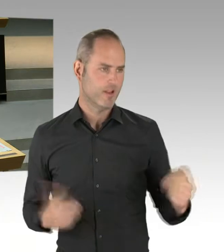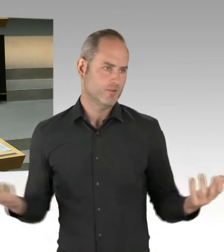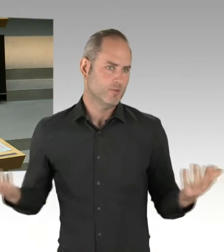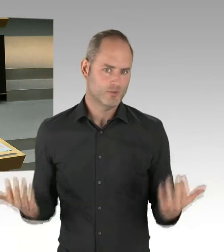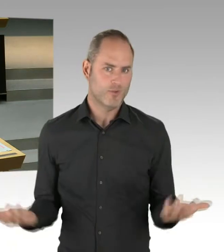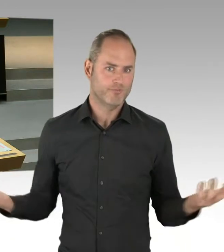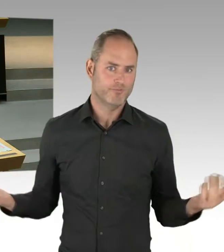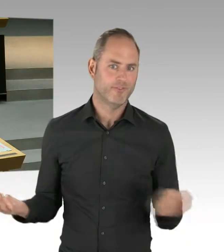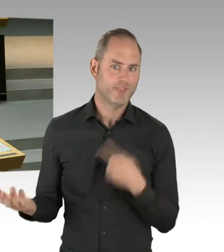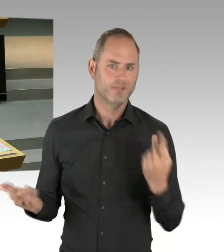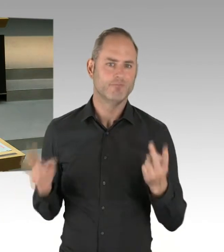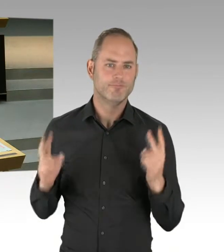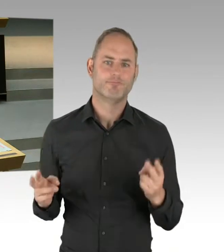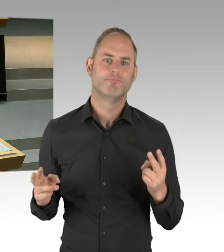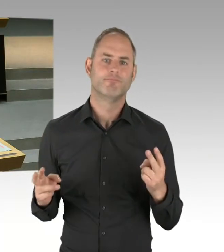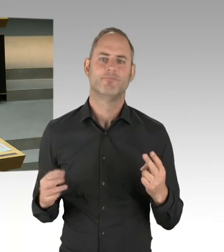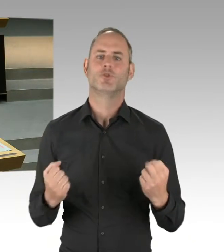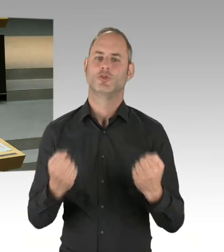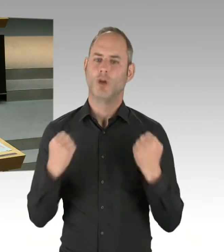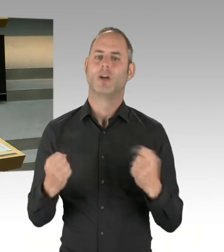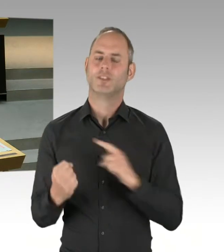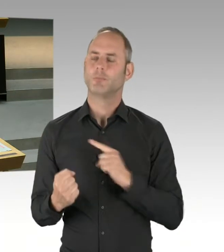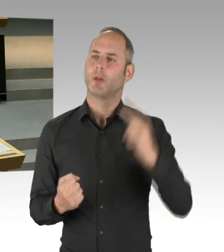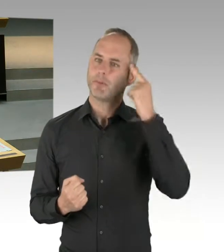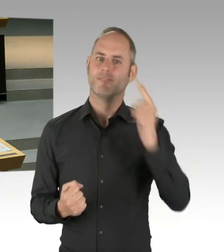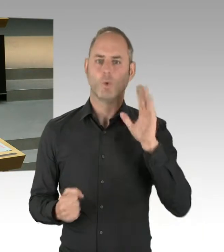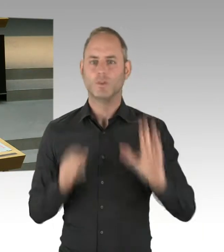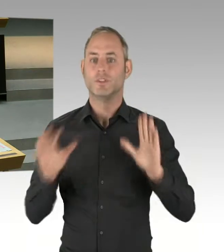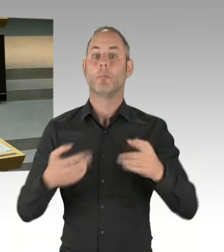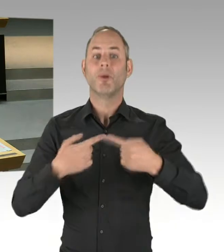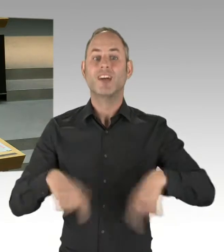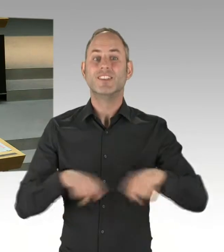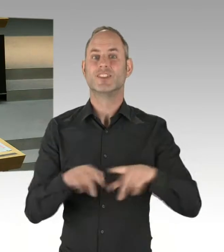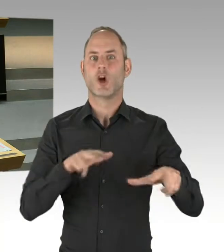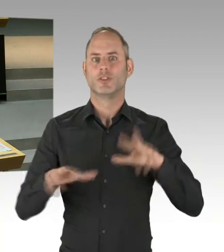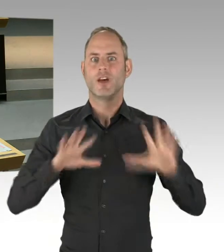Und dass dann einzelne Akteure aus diesen selbstbewussten Bezirken auch mal sagen, na, ich probiere noch mal,